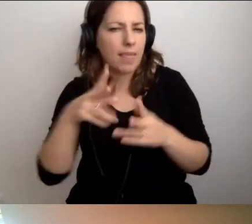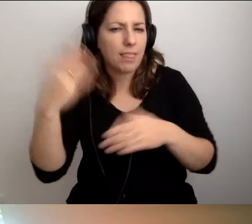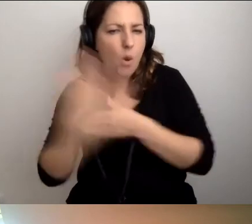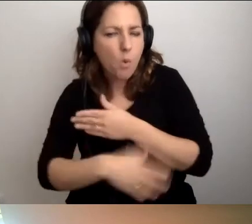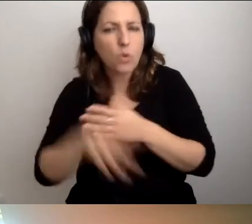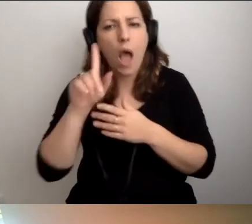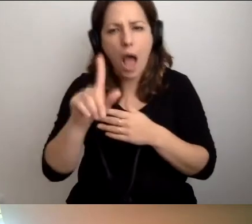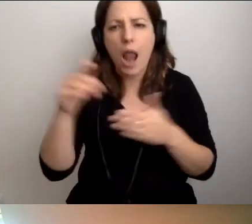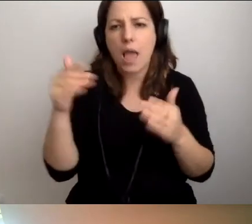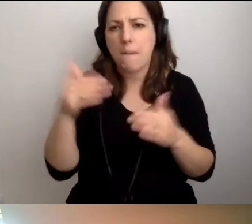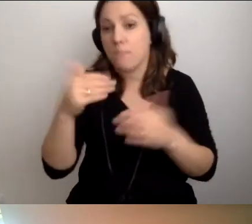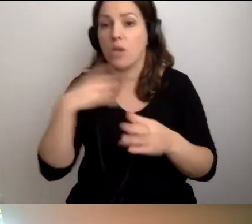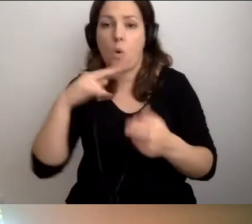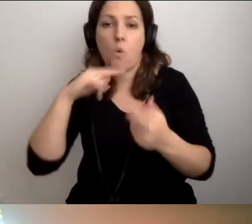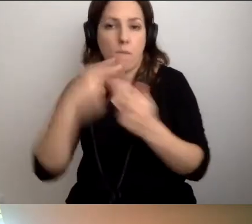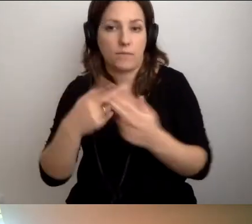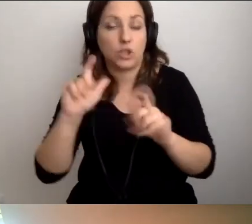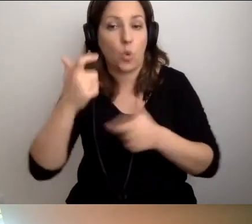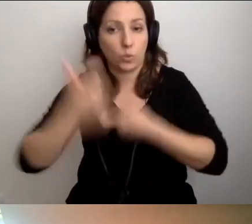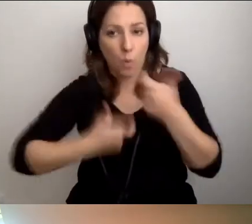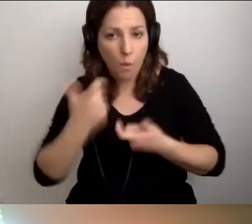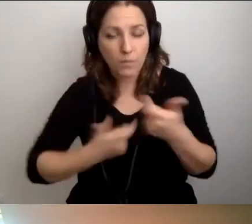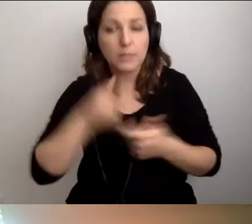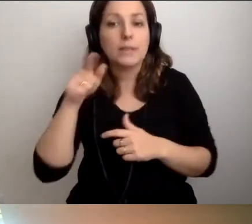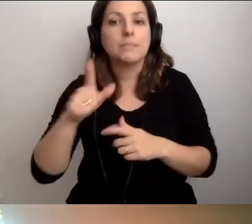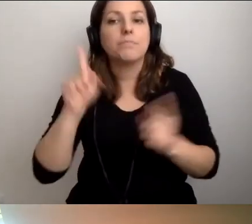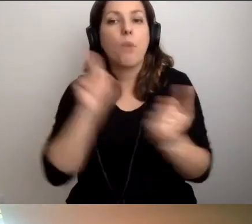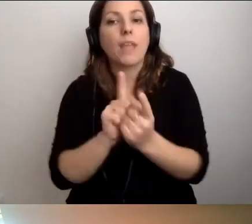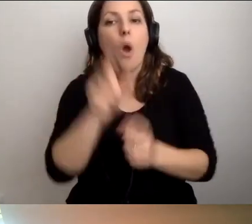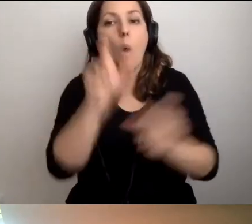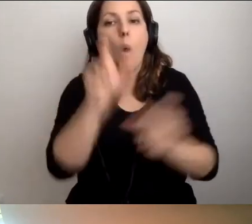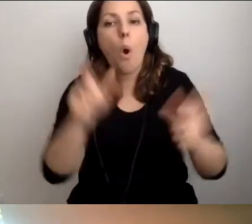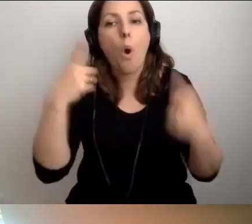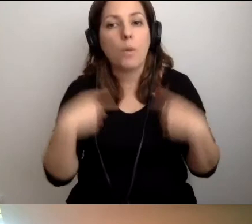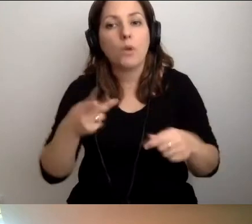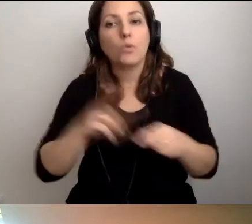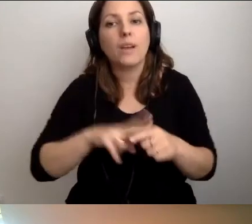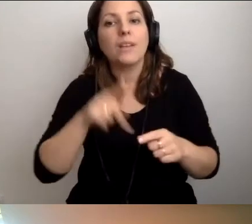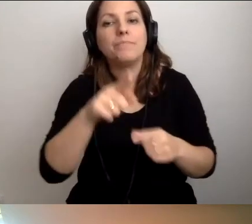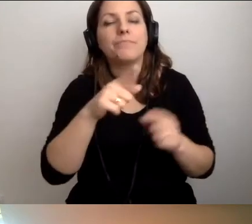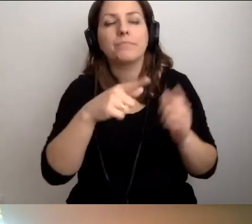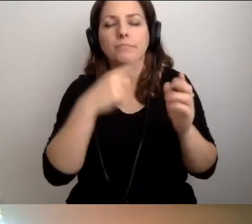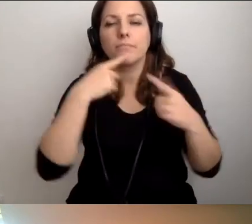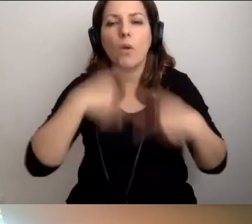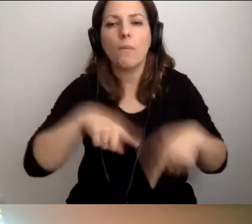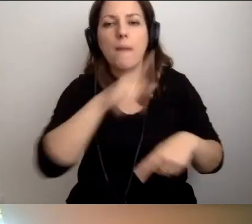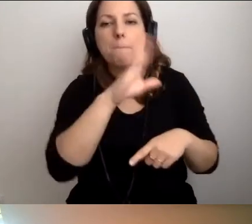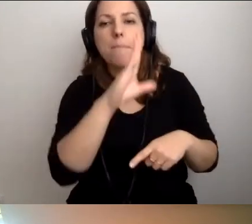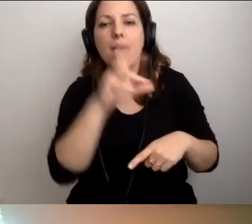Już odpowiadam na to pytanie. Co zrobić? Spotkać się z osobami, które odpowiadają za przepisy BHP w tej instytucji.